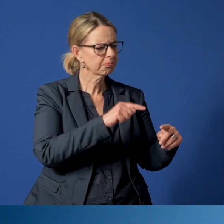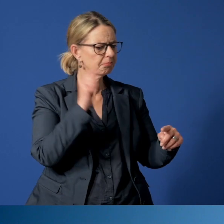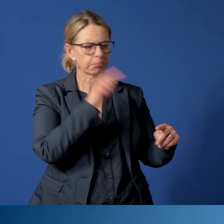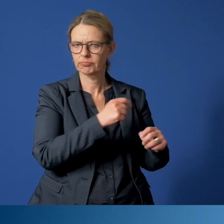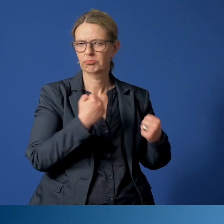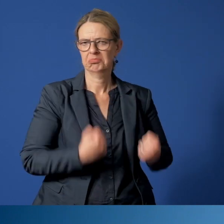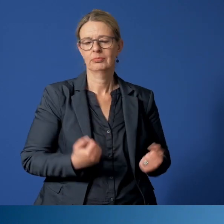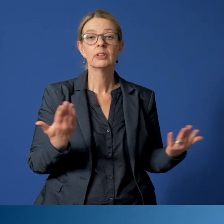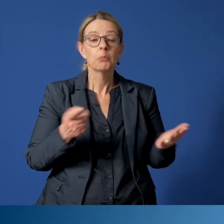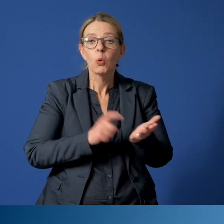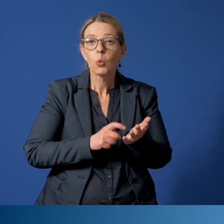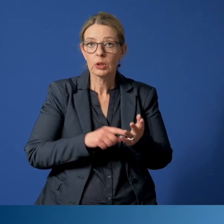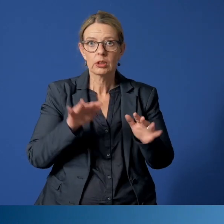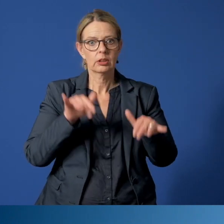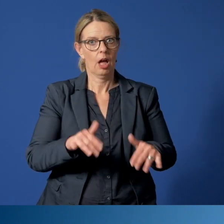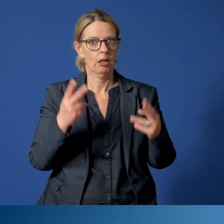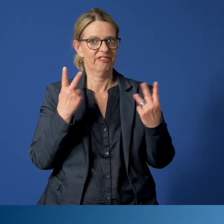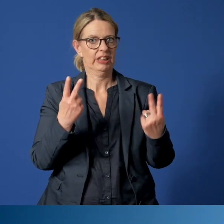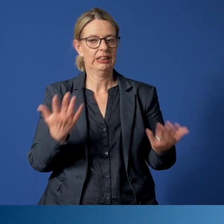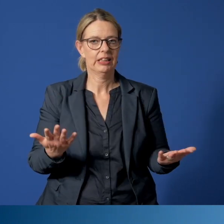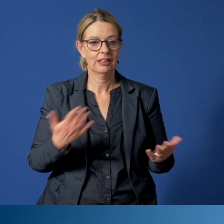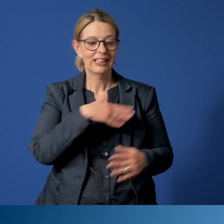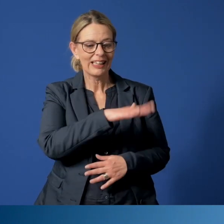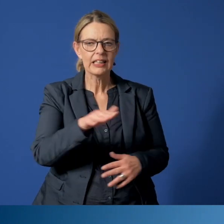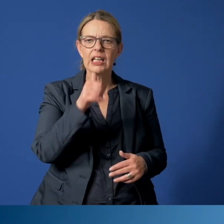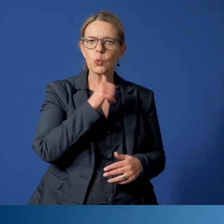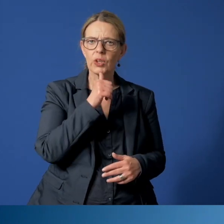Aus gutem Grund, da es um das Wohl unserer Kinder und Jugendlichen